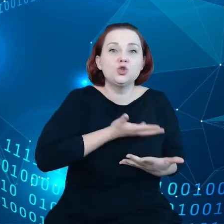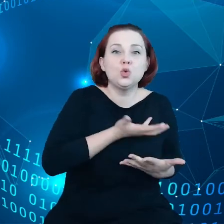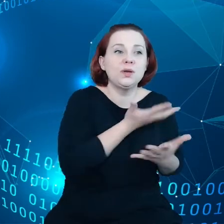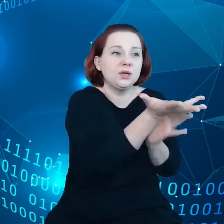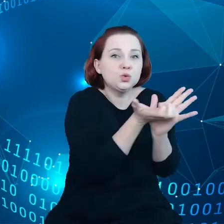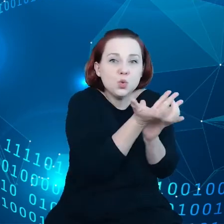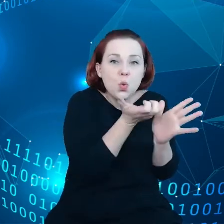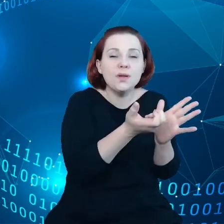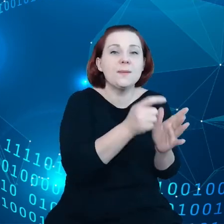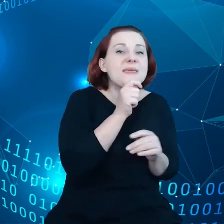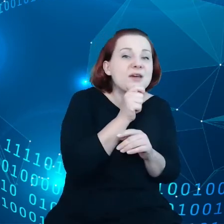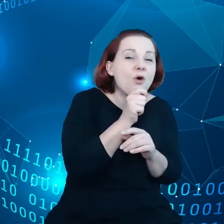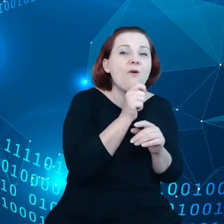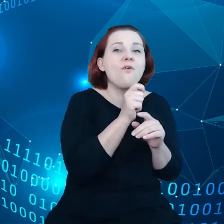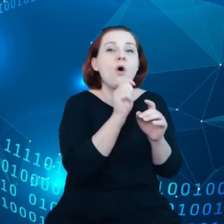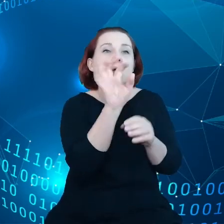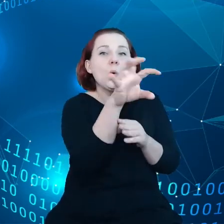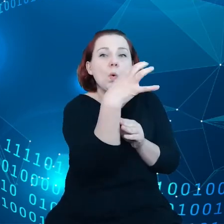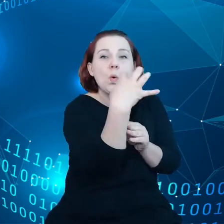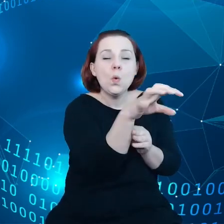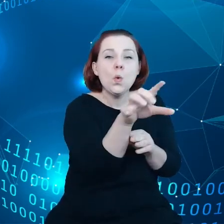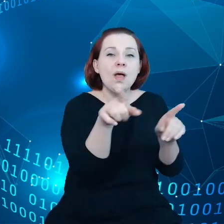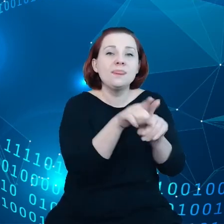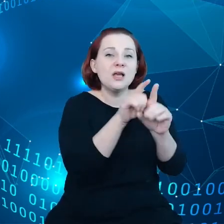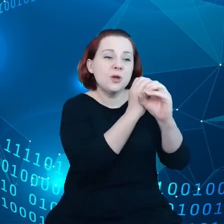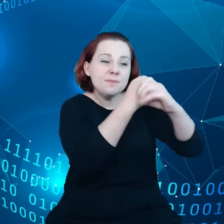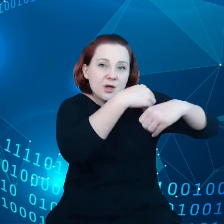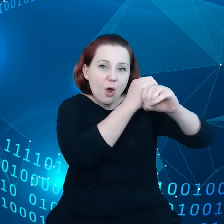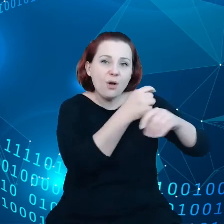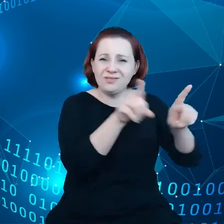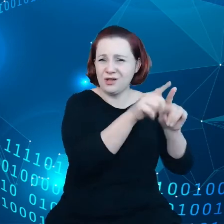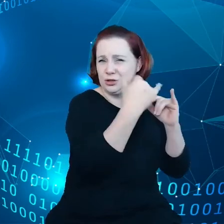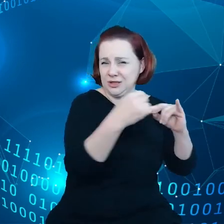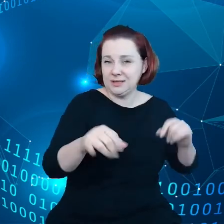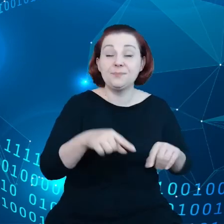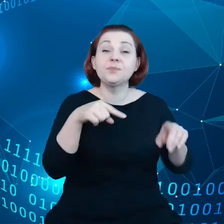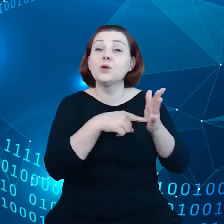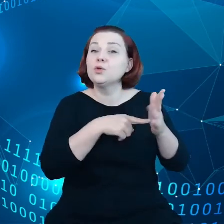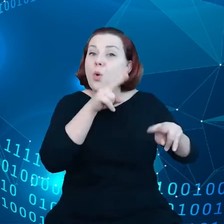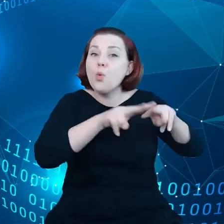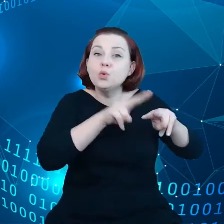radary, mikroskopy i inne. Są takie urządzenia, które zbierają dane, dane,